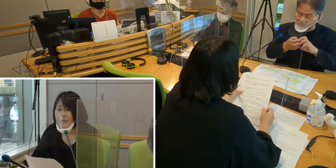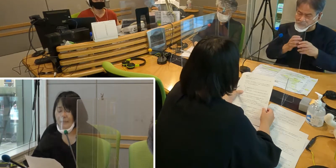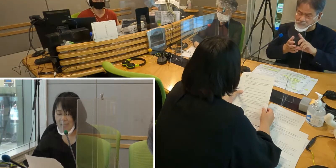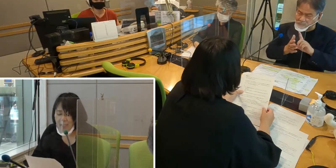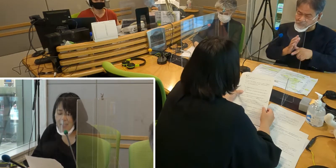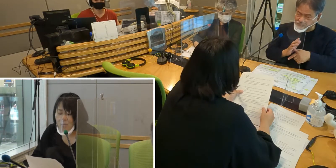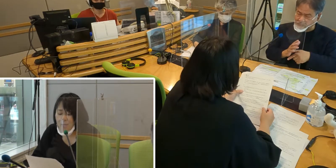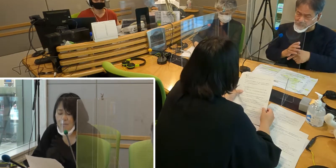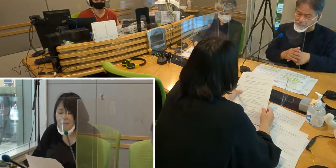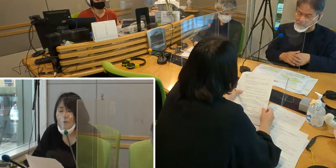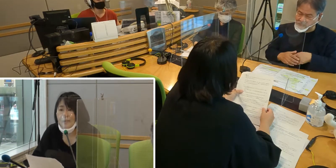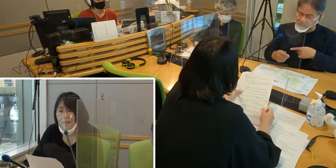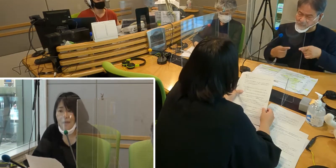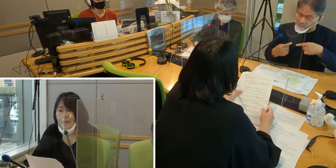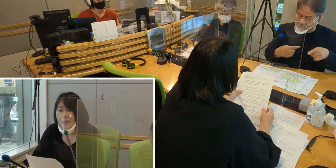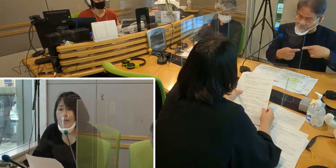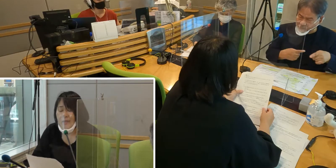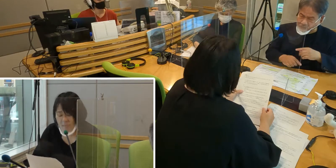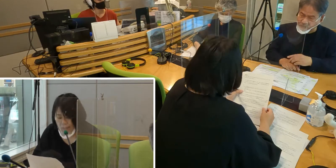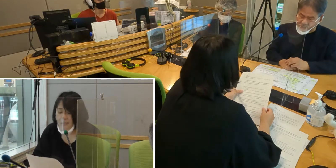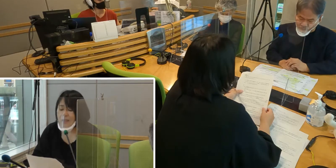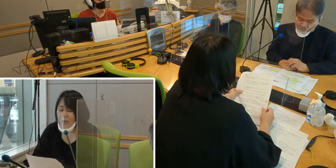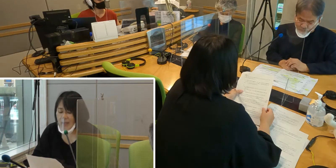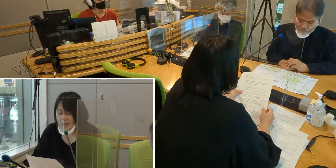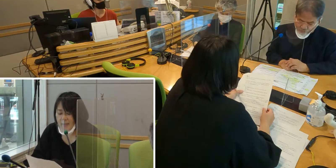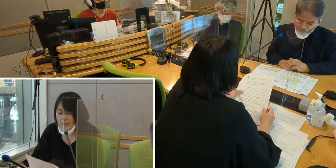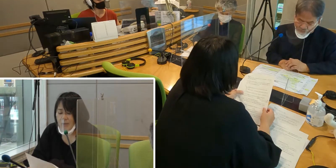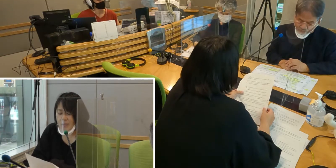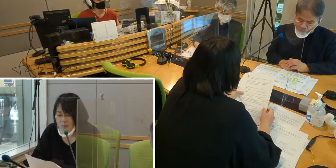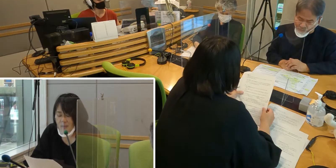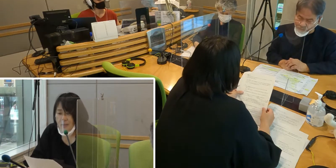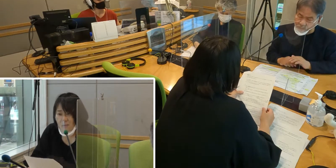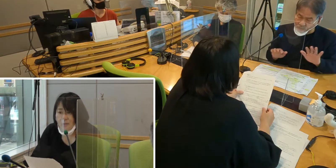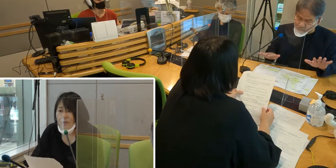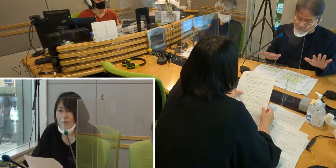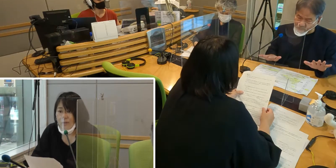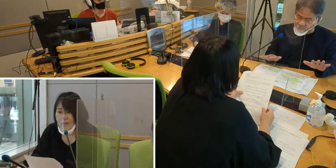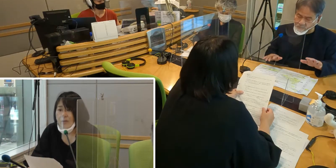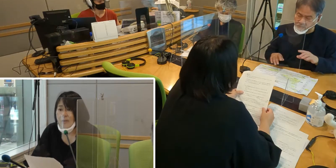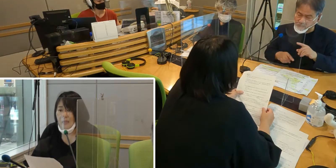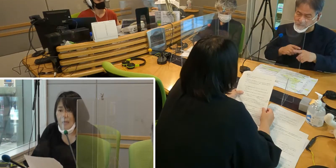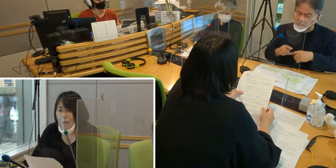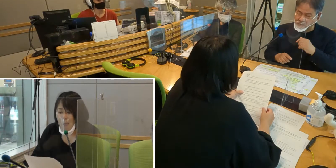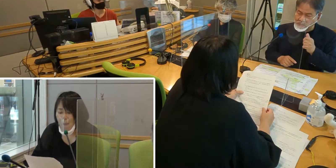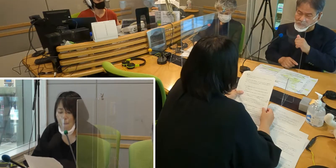何かトラブルが起きて 相談が必要なときなど、